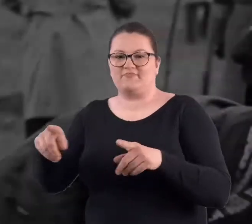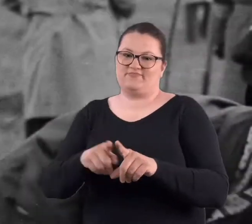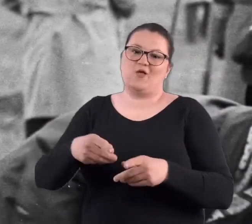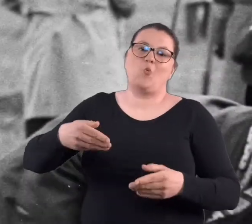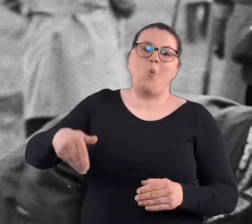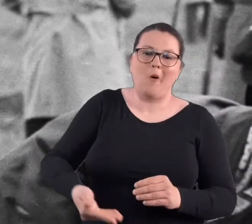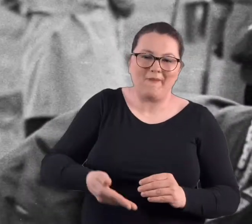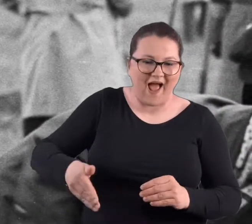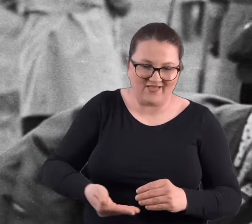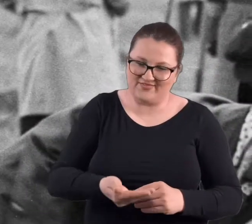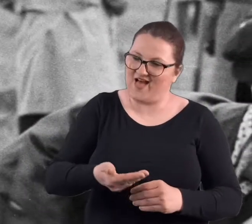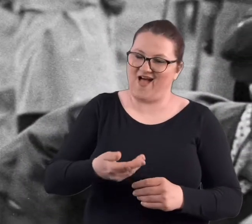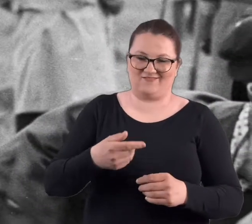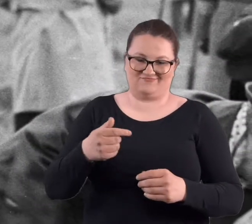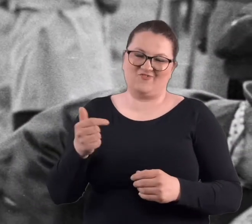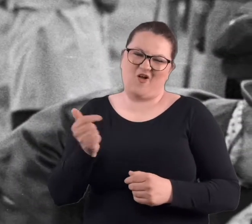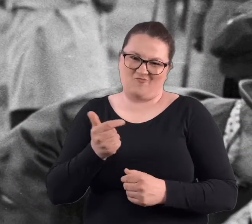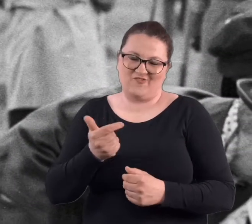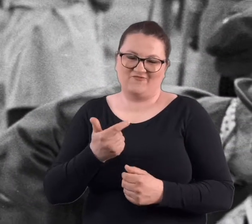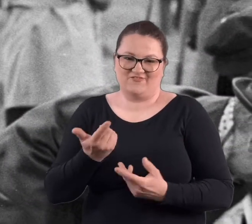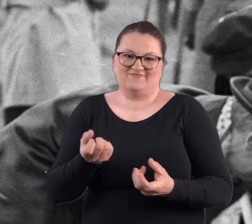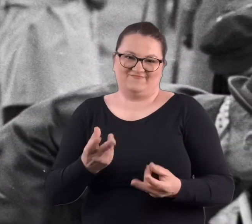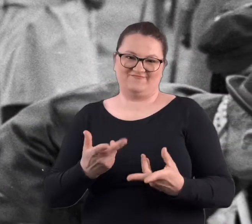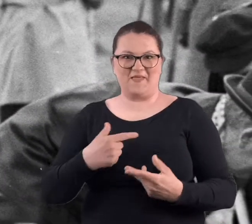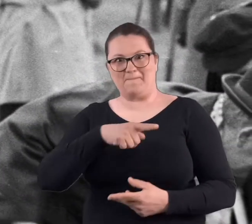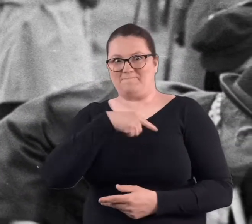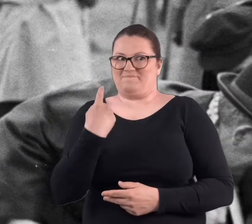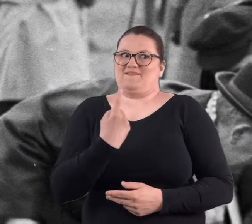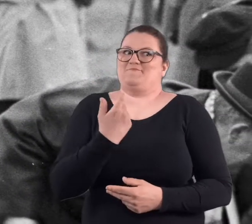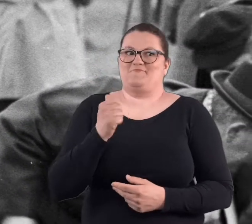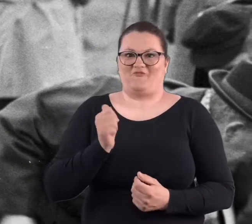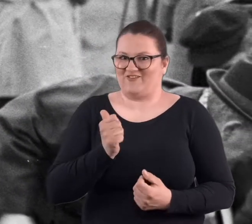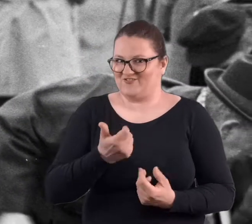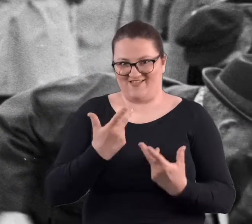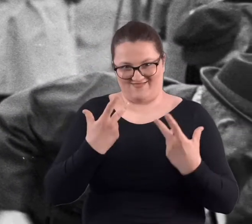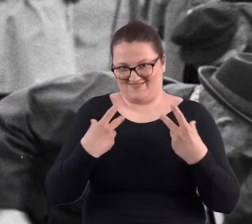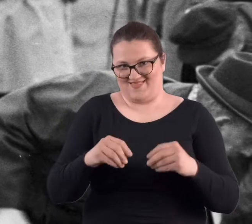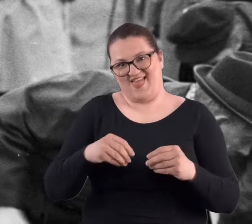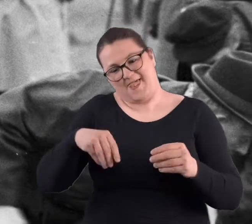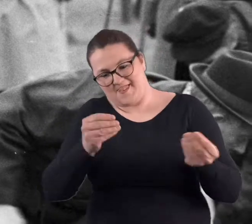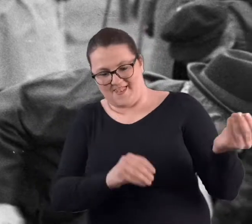Oczywiście łopata obowiązkowo. No nie byliśmy profesjonalistami